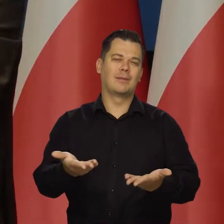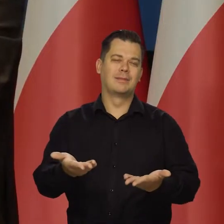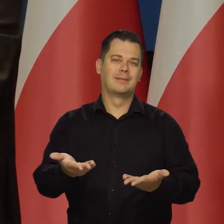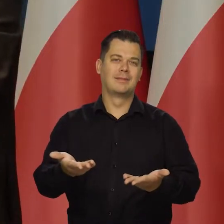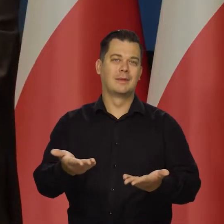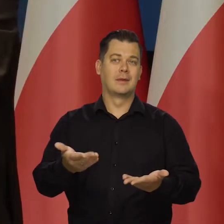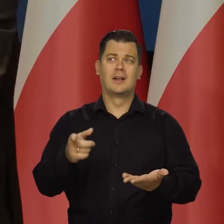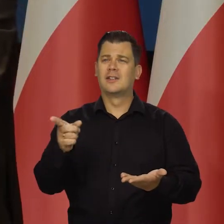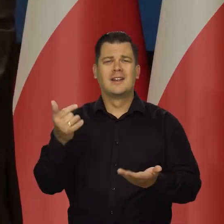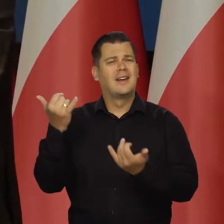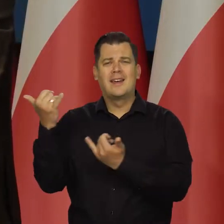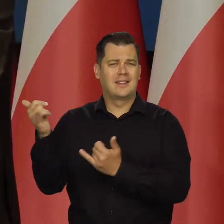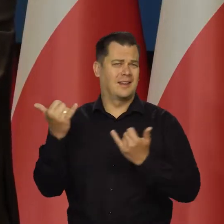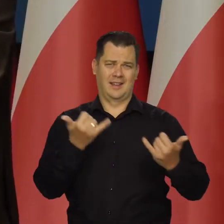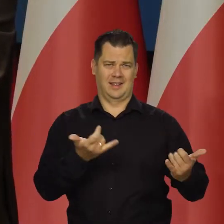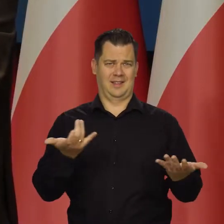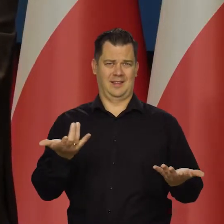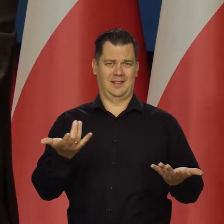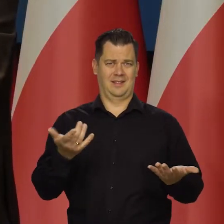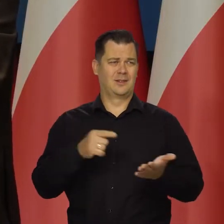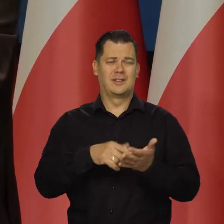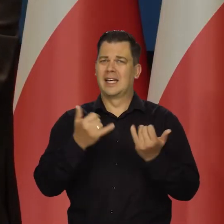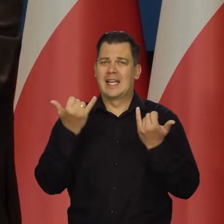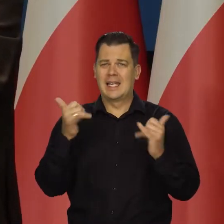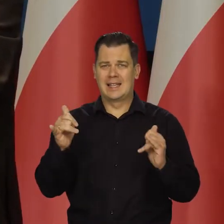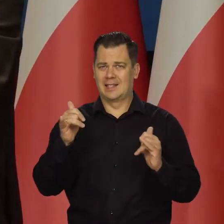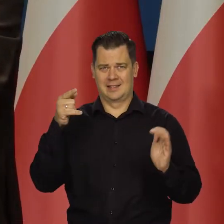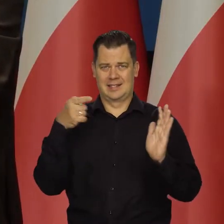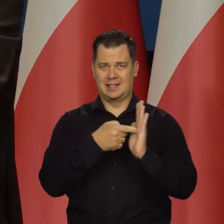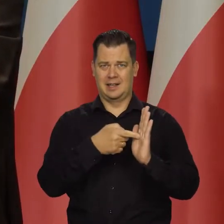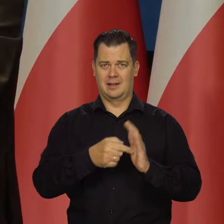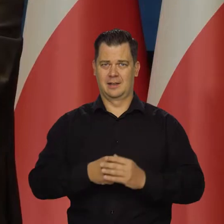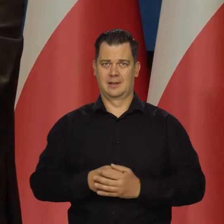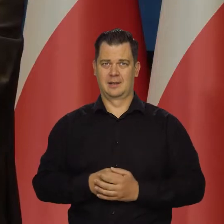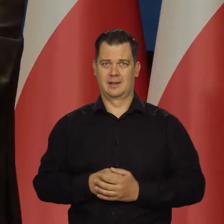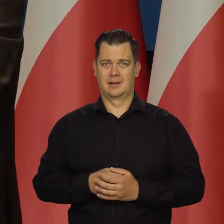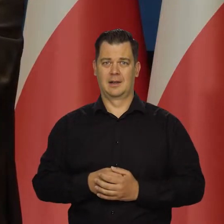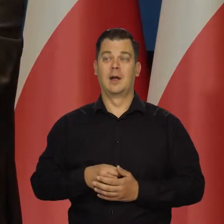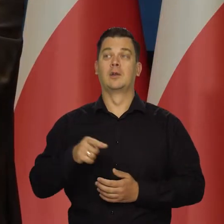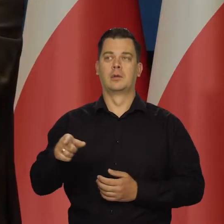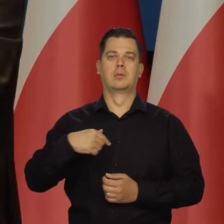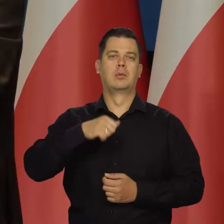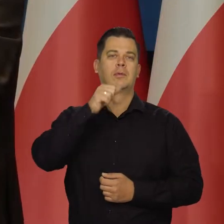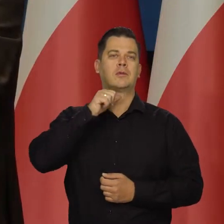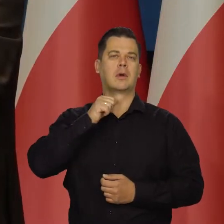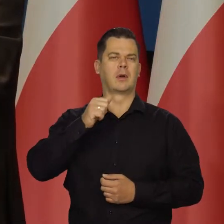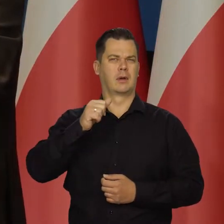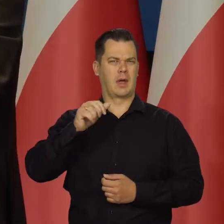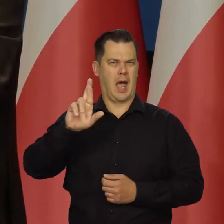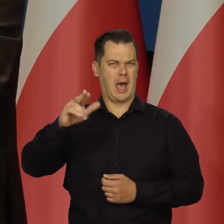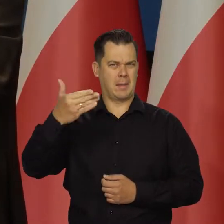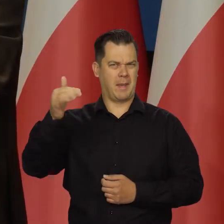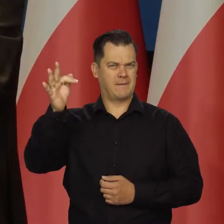Ale to są zupełnie inne porządki, zupełnie inne logiki. Wczoraj byłem atakowany w RMF. Nie, nie wczoraj.